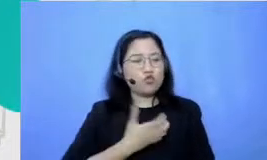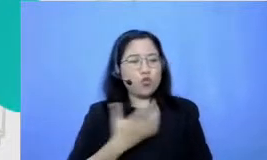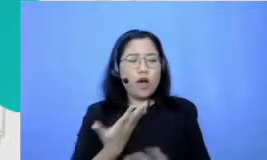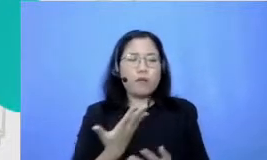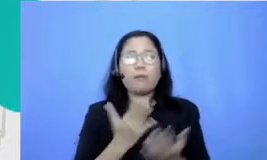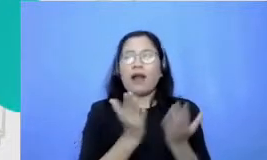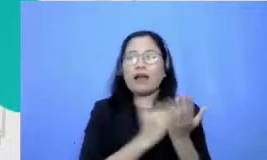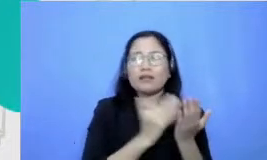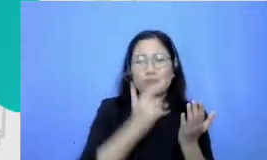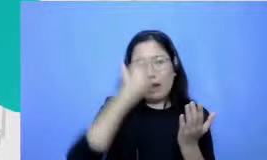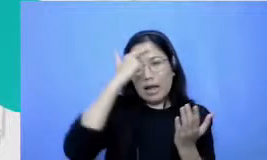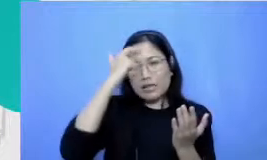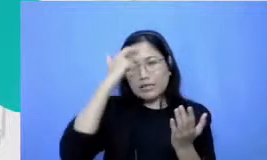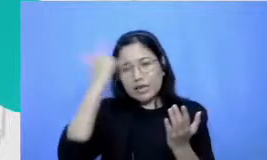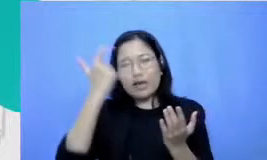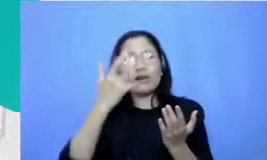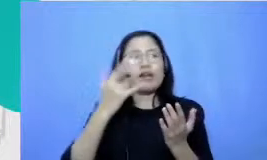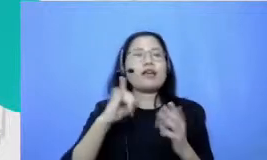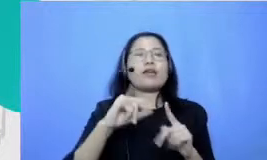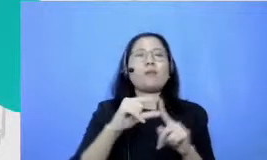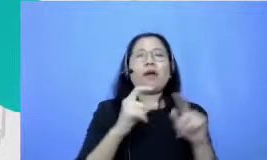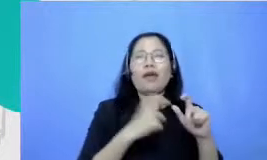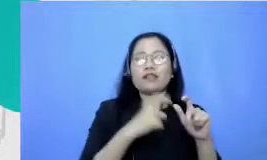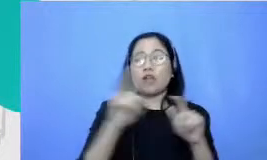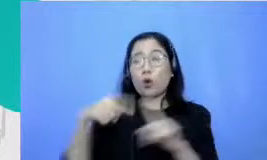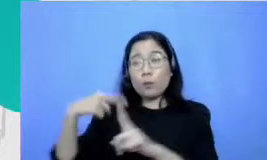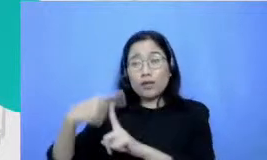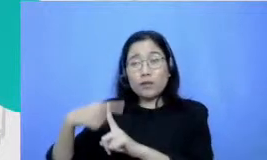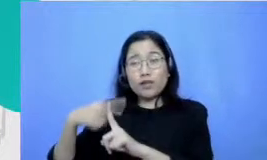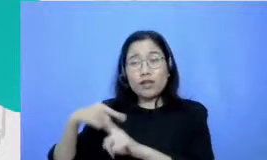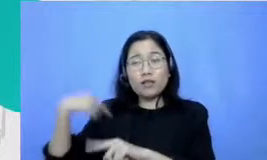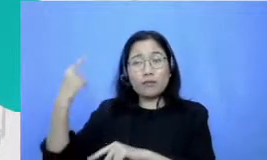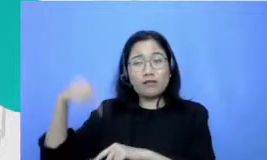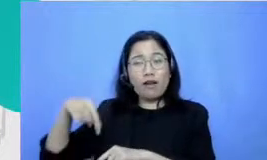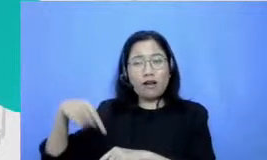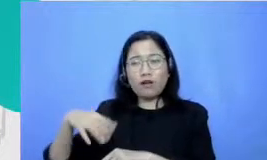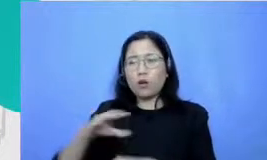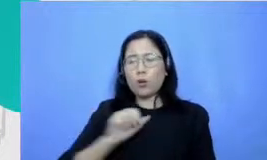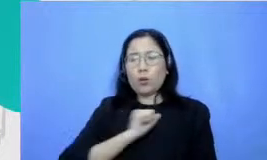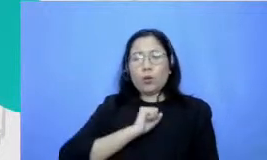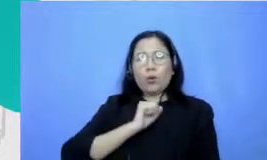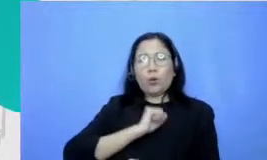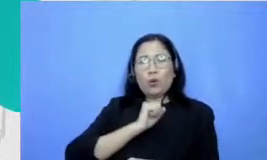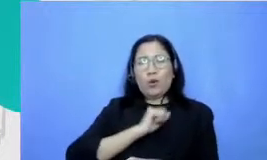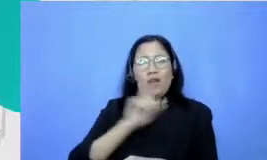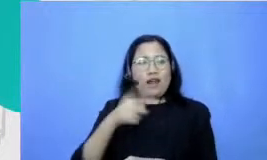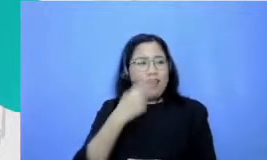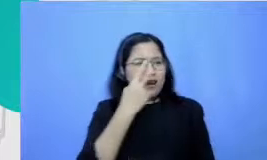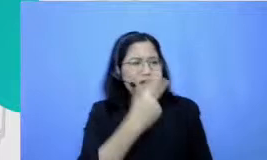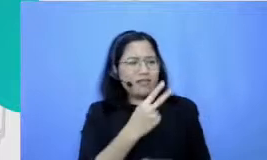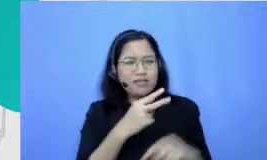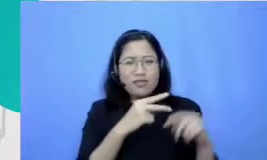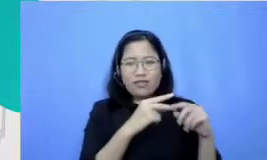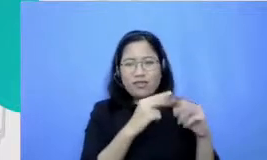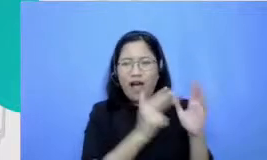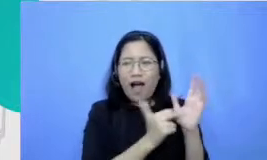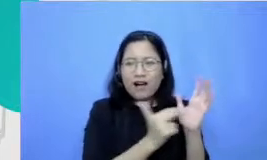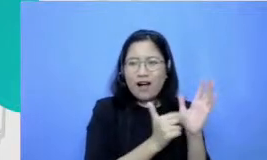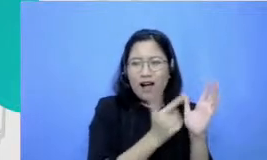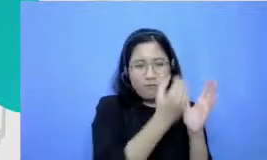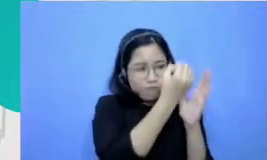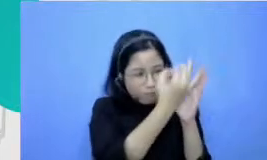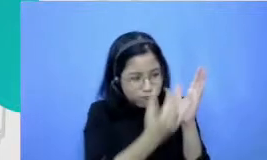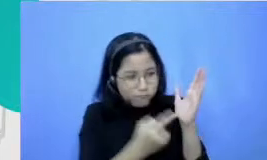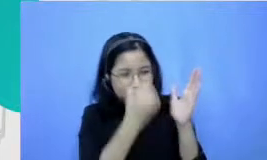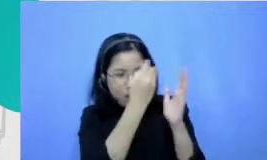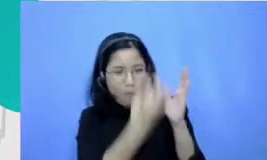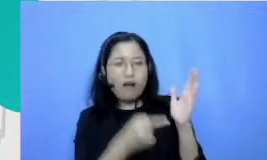Matematika aku meletakkan serem sampai sekarang angka ada traumanya Tuh udah tinggal hukum yang